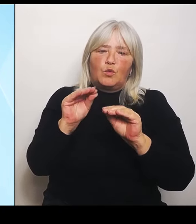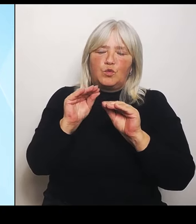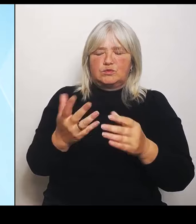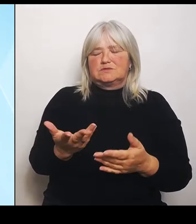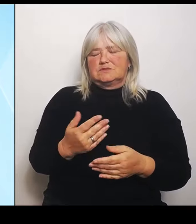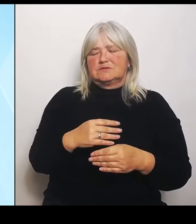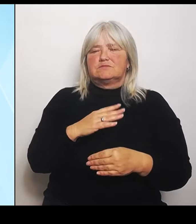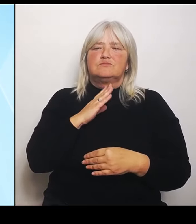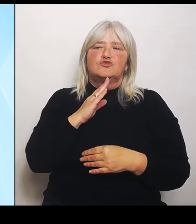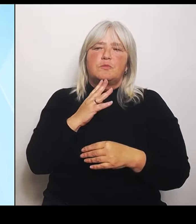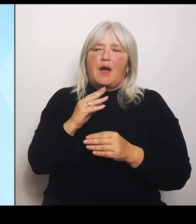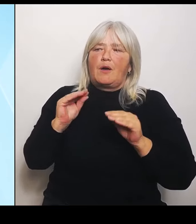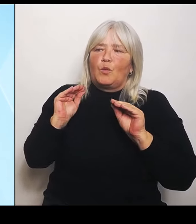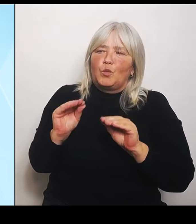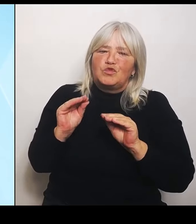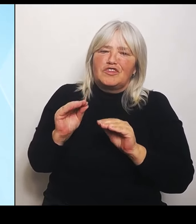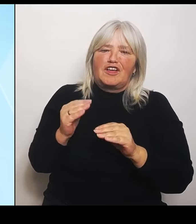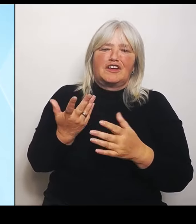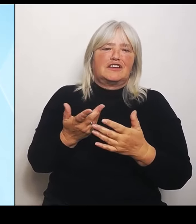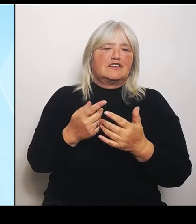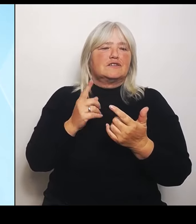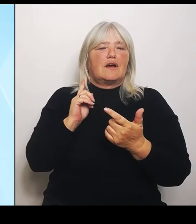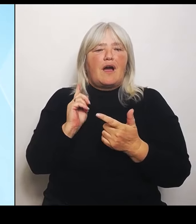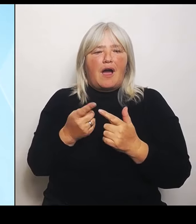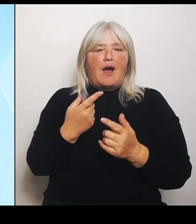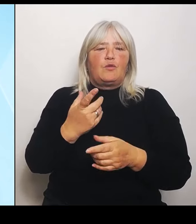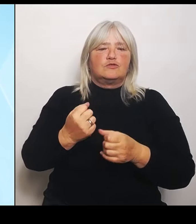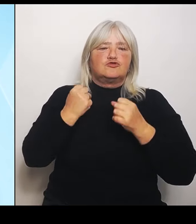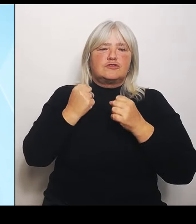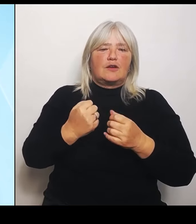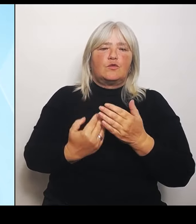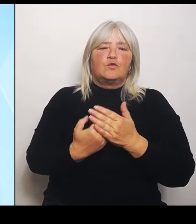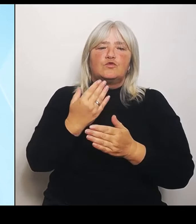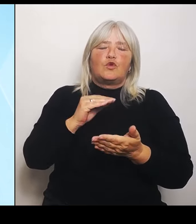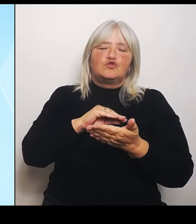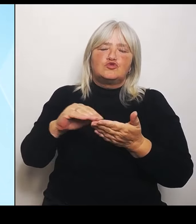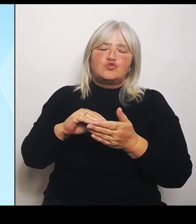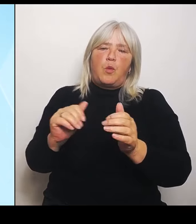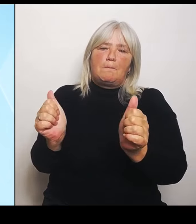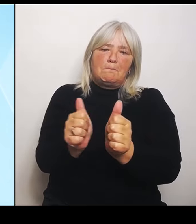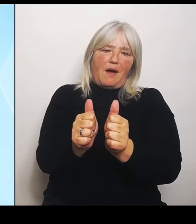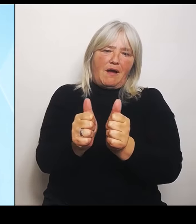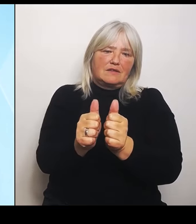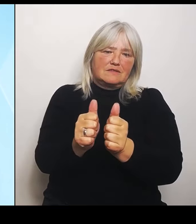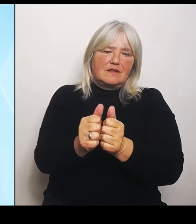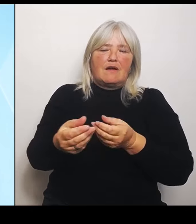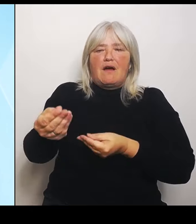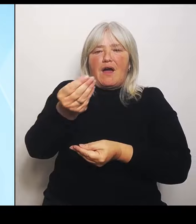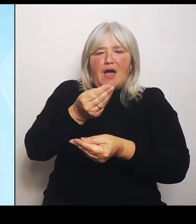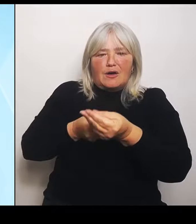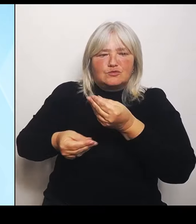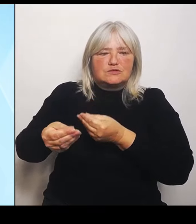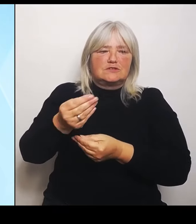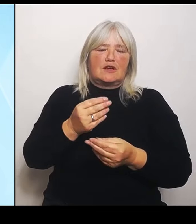Schulpartnerschaften, Austausch und Begegnungsmaßnahmen, also alles, was dazu beiträgt die grenznahen